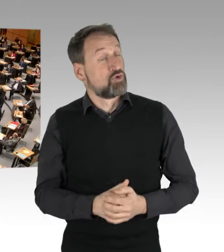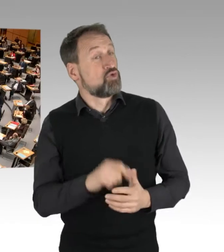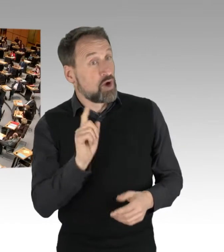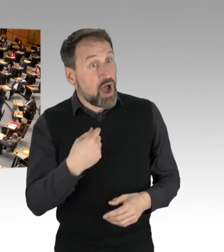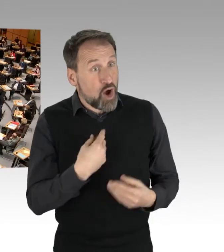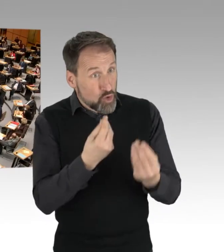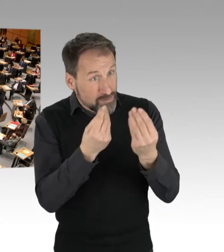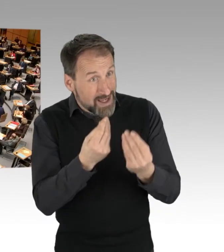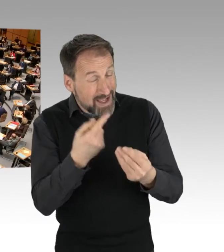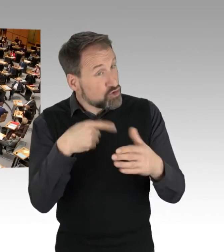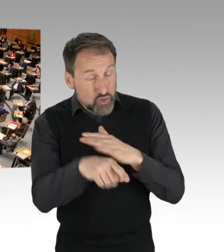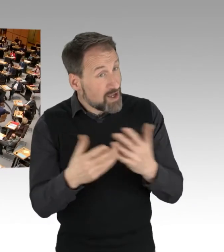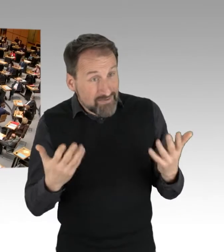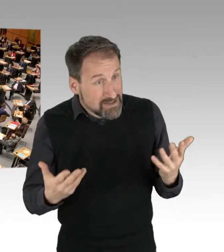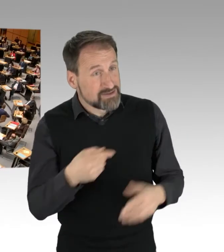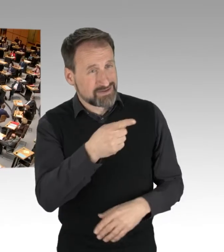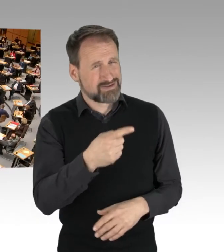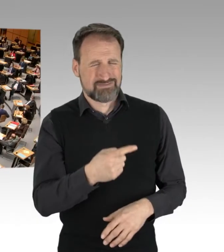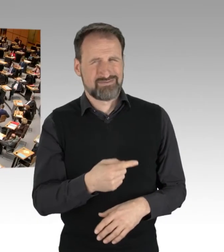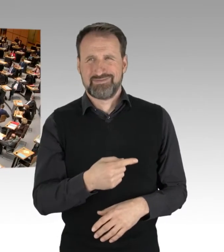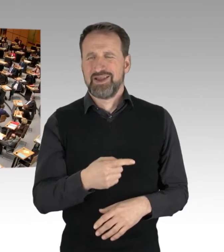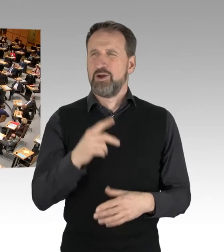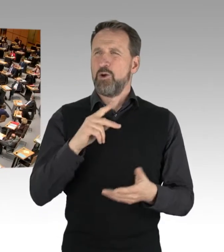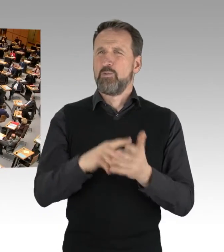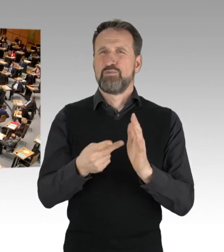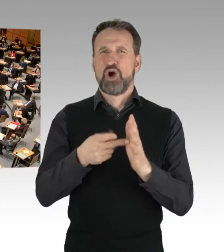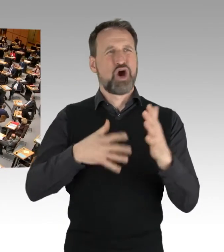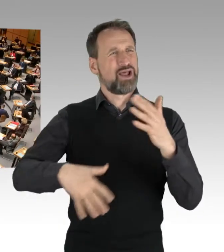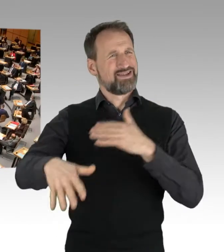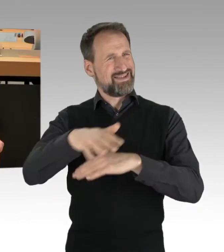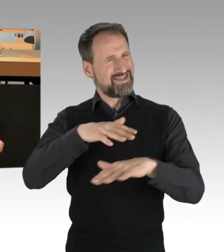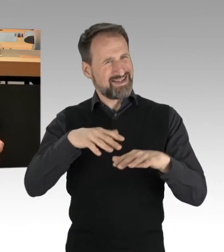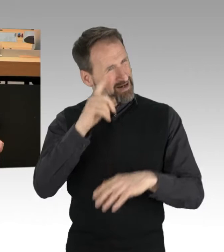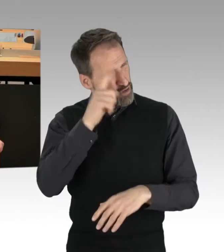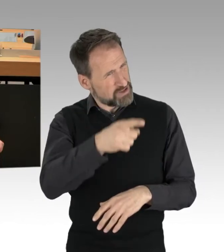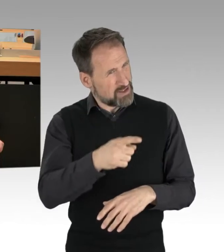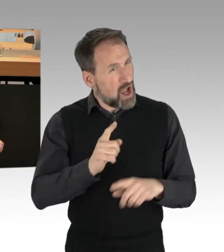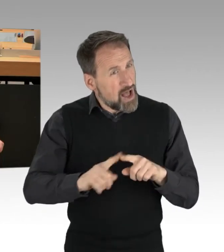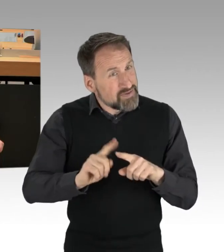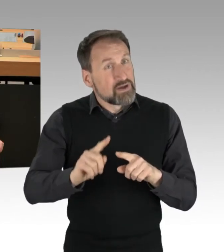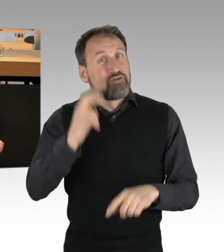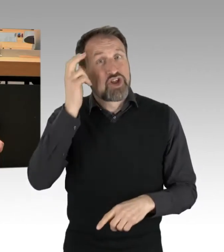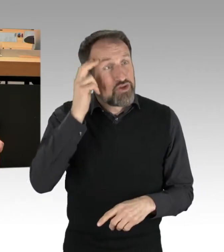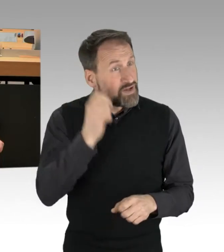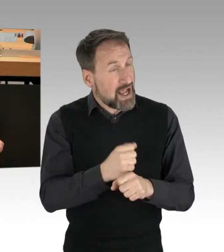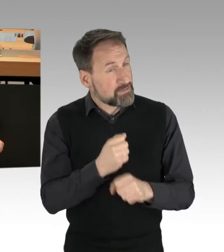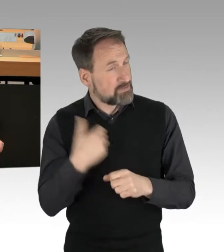dass Sie offensichtlich außer im Politikbetrieb noch keiner vernünftigen Arbeit nachgegangen sind. Das merkt man übrigens auch daran,